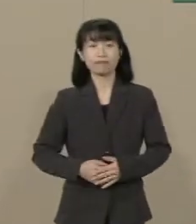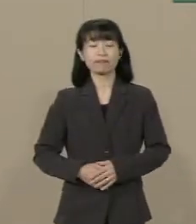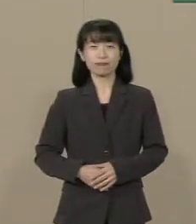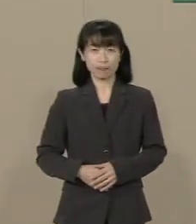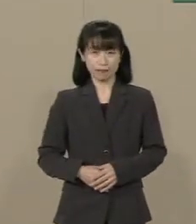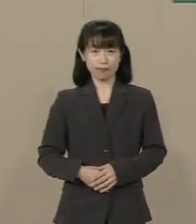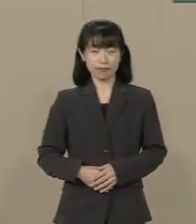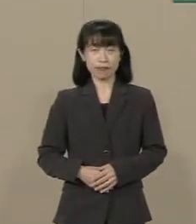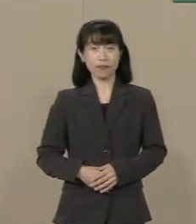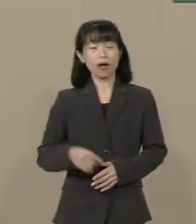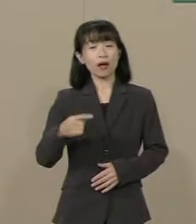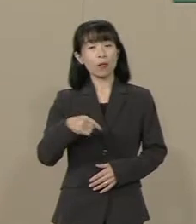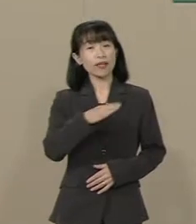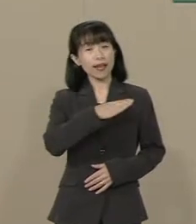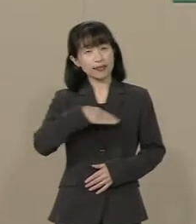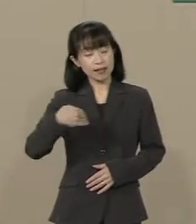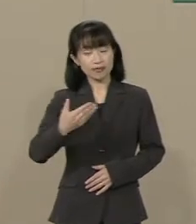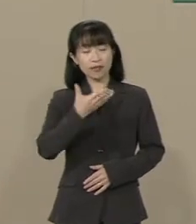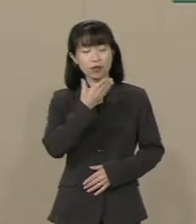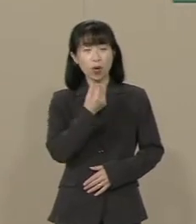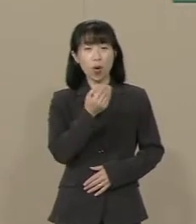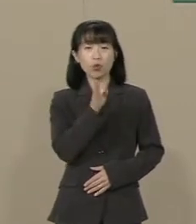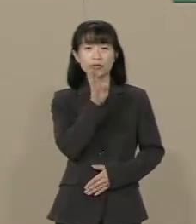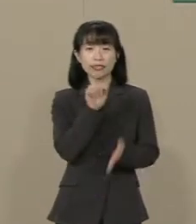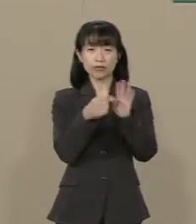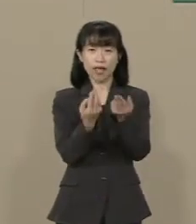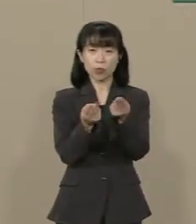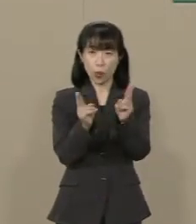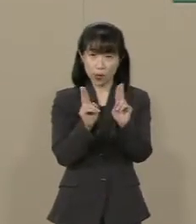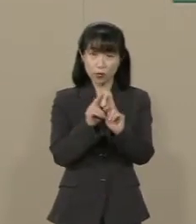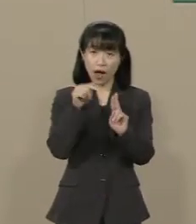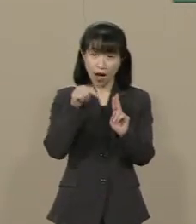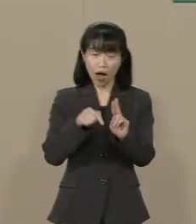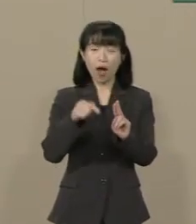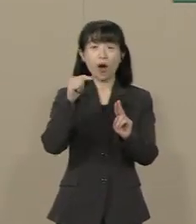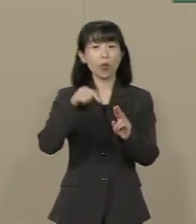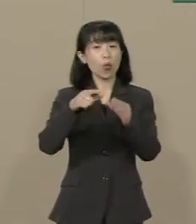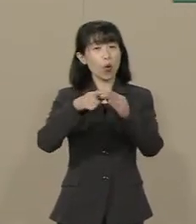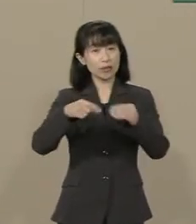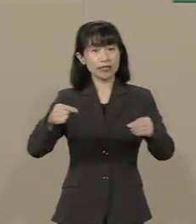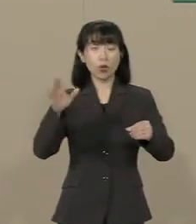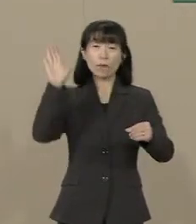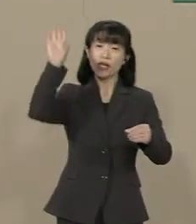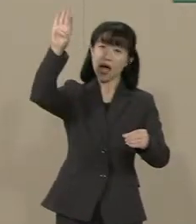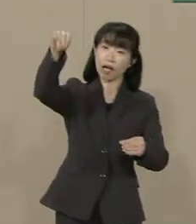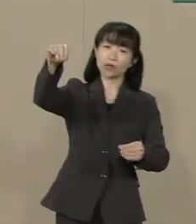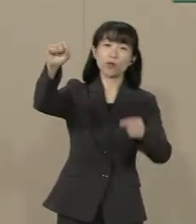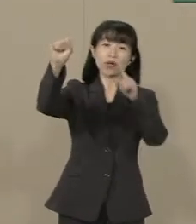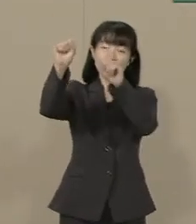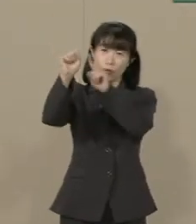私たち幸福実現党には この国の未来に向けた ビジョン・国家観があります